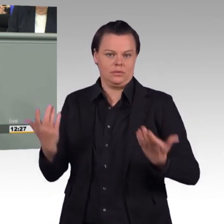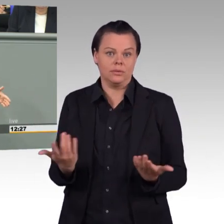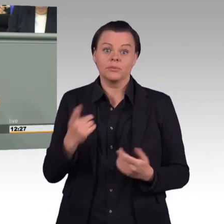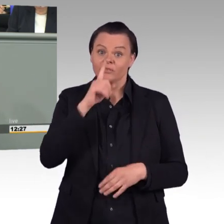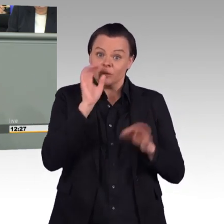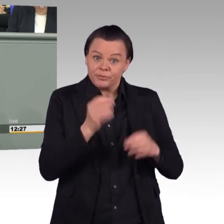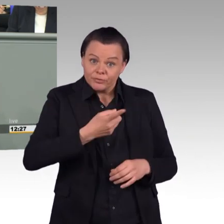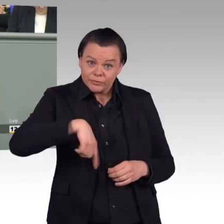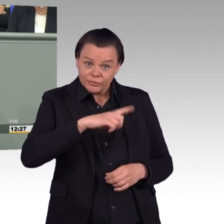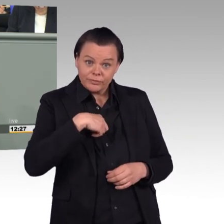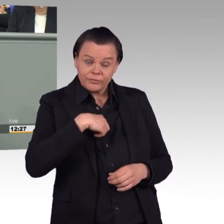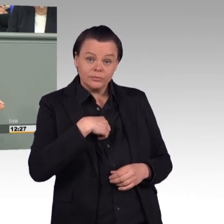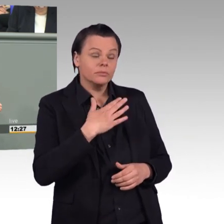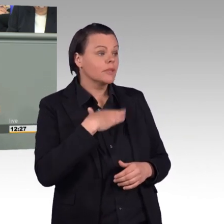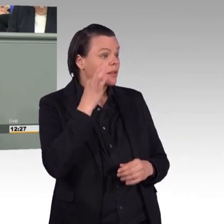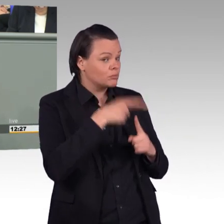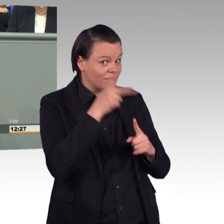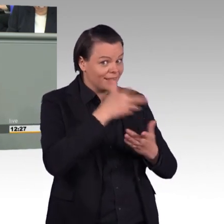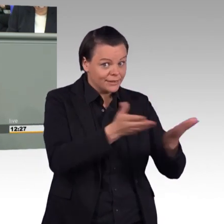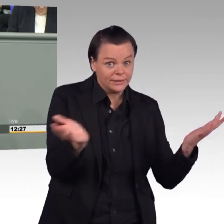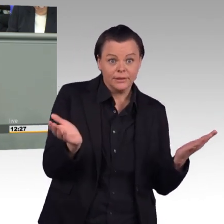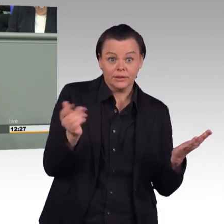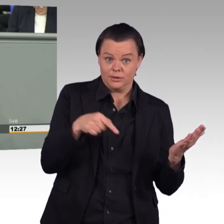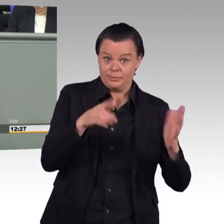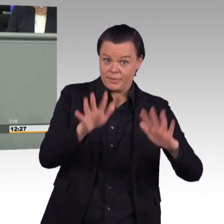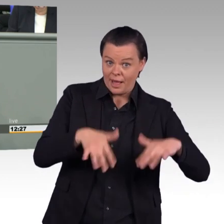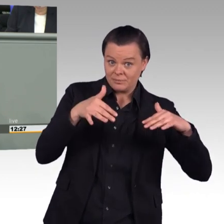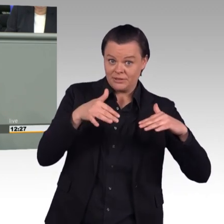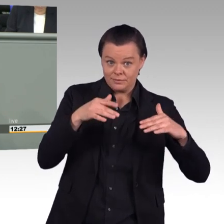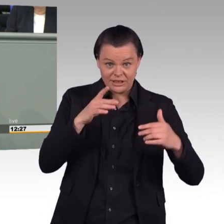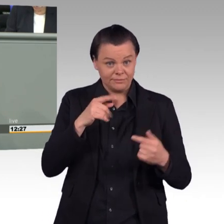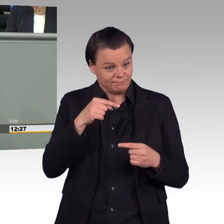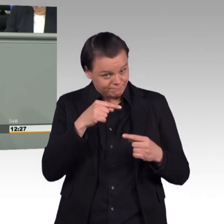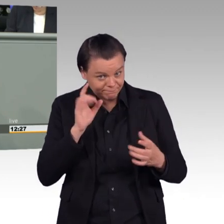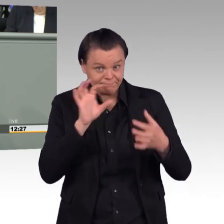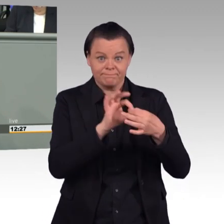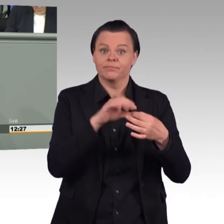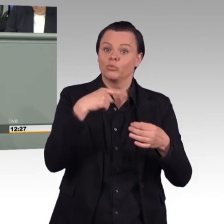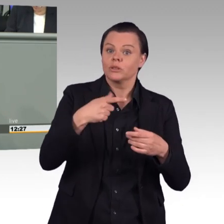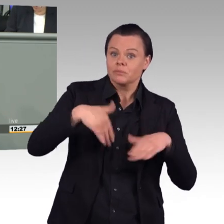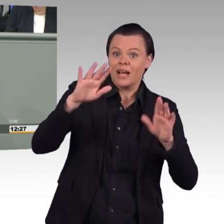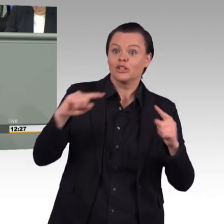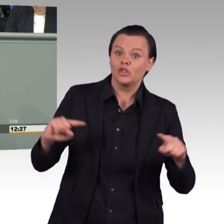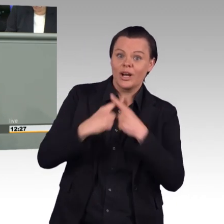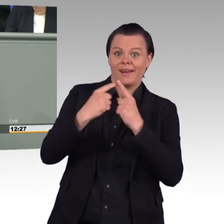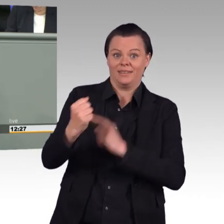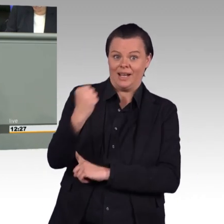dafür eine Bundeswehr auf dem Papier entwickeln, die größer ist, aber von der wir realistischer Art und Weise nicht annehmen können, dass sie so eines Tages tatsächlich